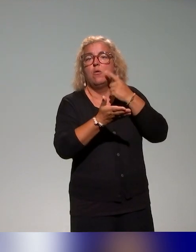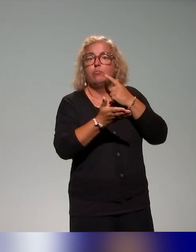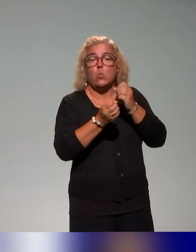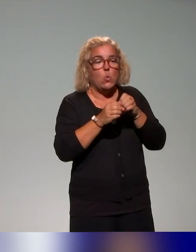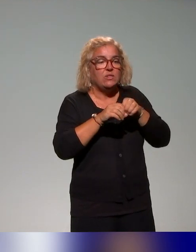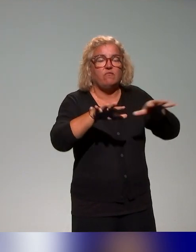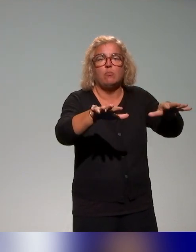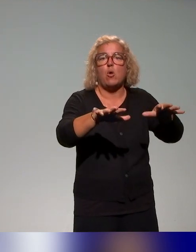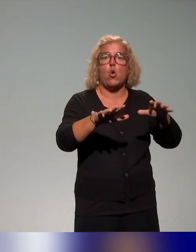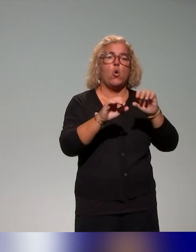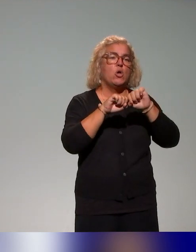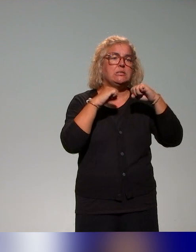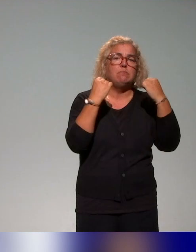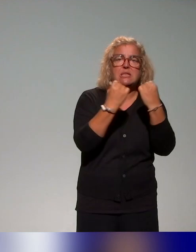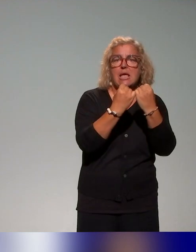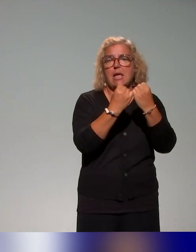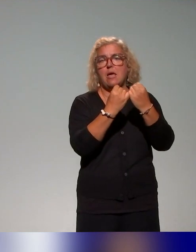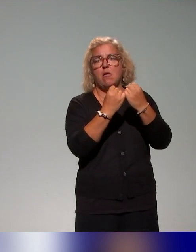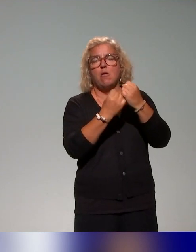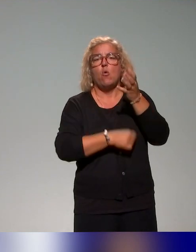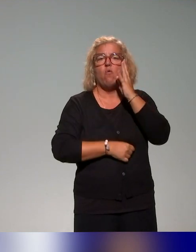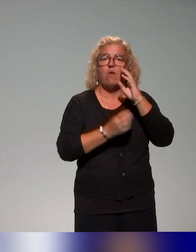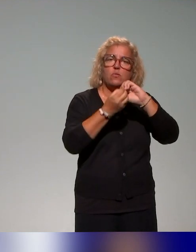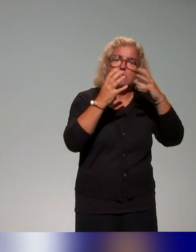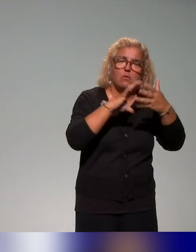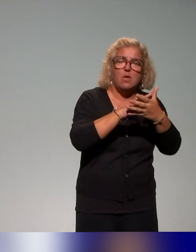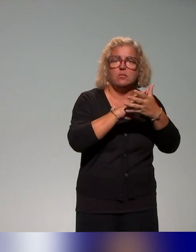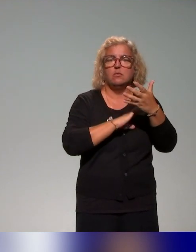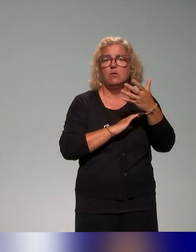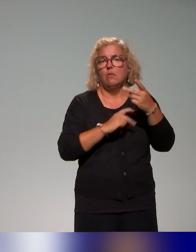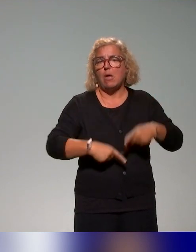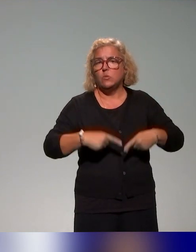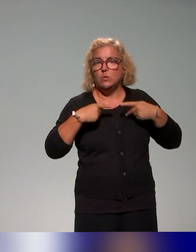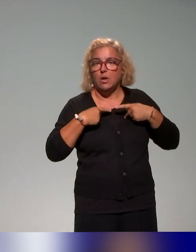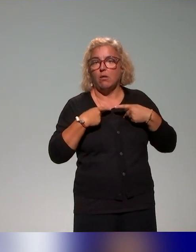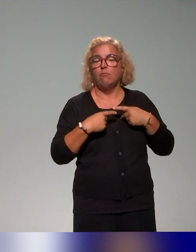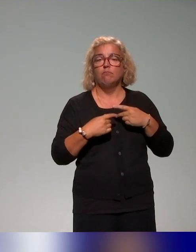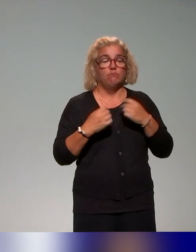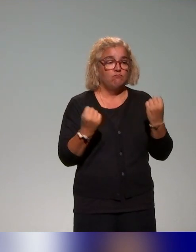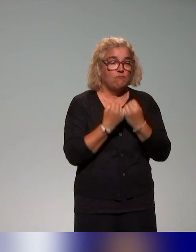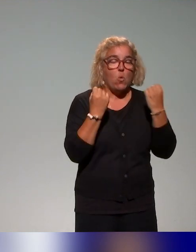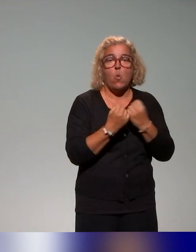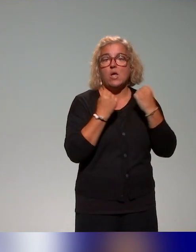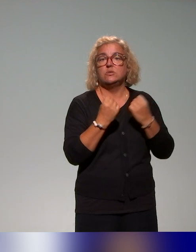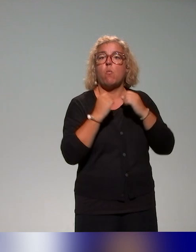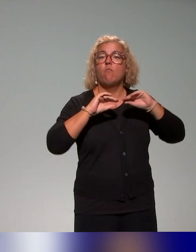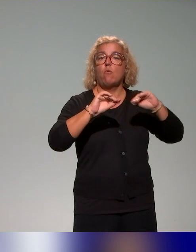ateliers de sensibilisation, webinaires et des actions de formation donc qu'on propose aux conseillers et ingénieurs pédagogiques